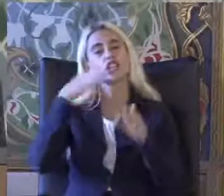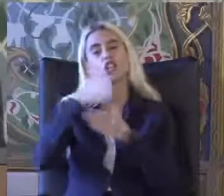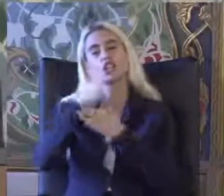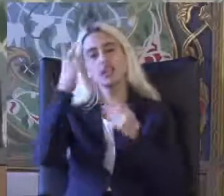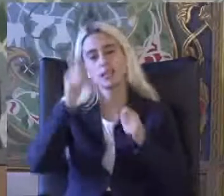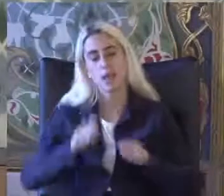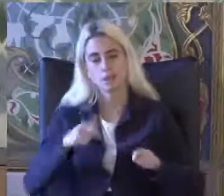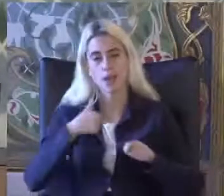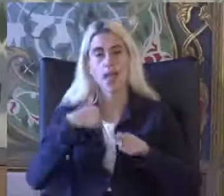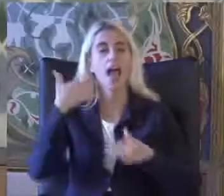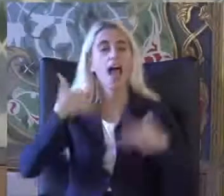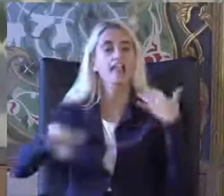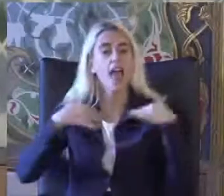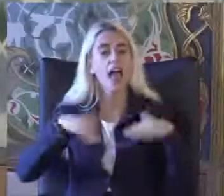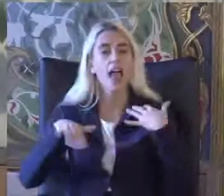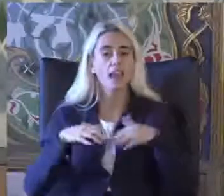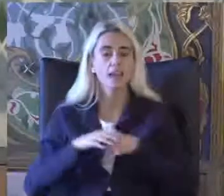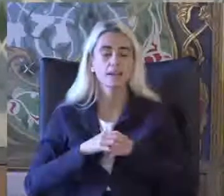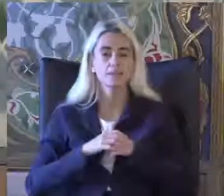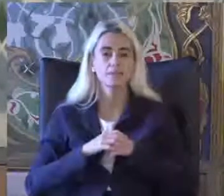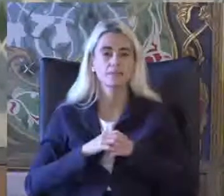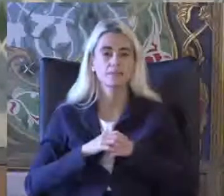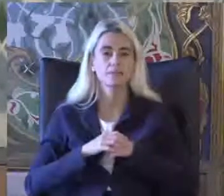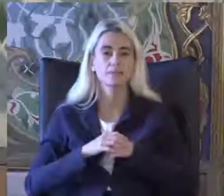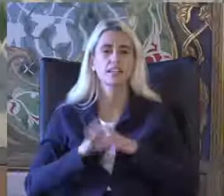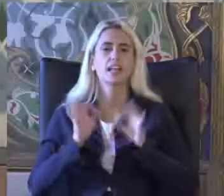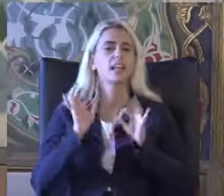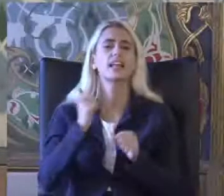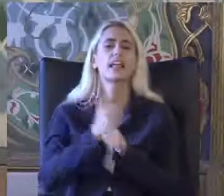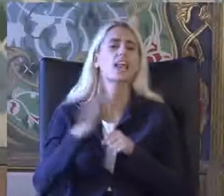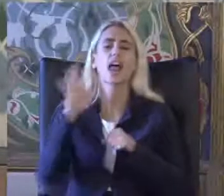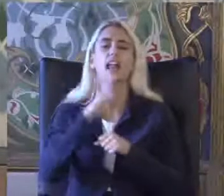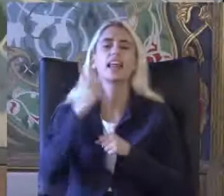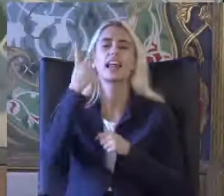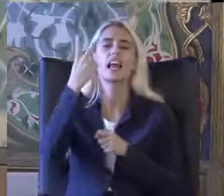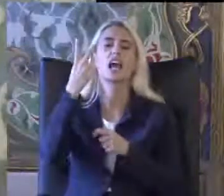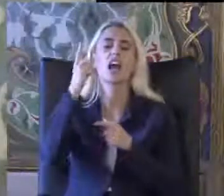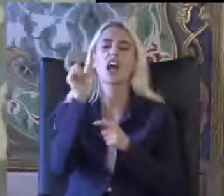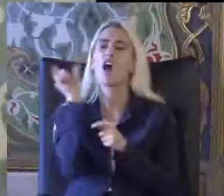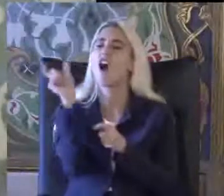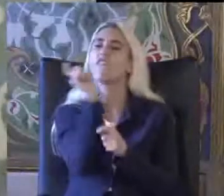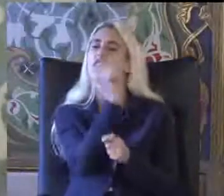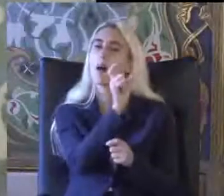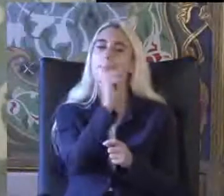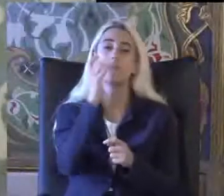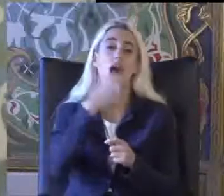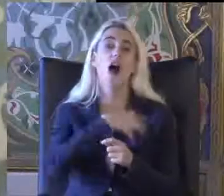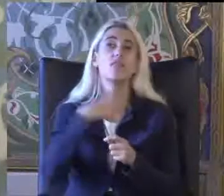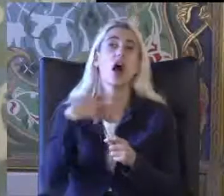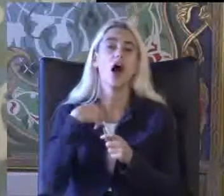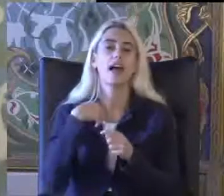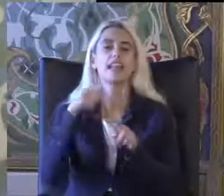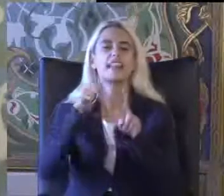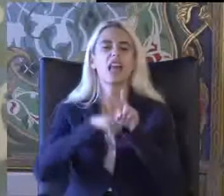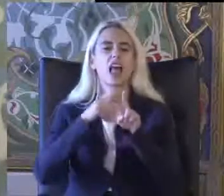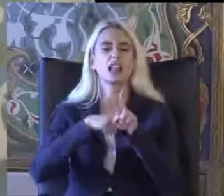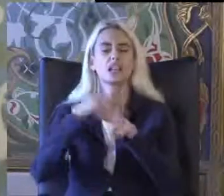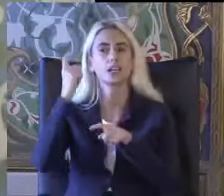Engellilik ile ilgili Genellikle iki ana kavramdan bahsediyor Yeti yitimi Ve engel